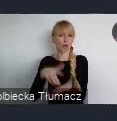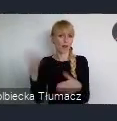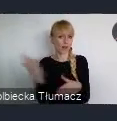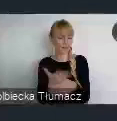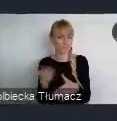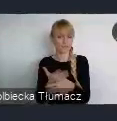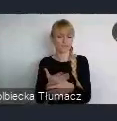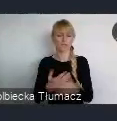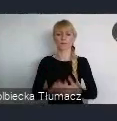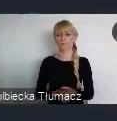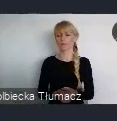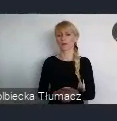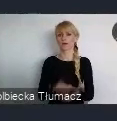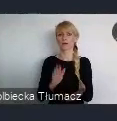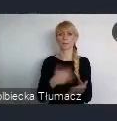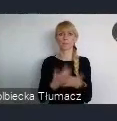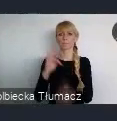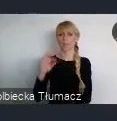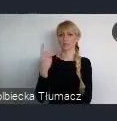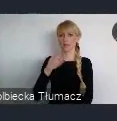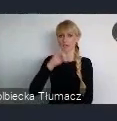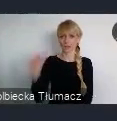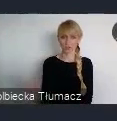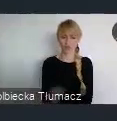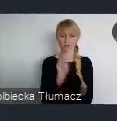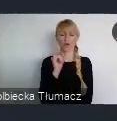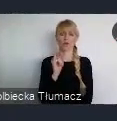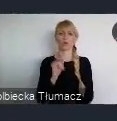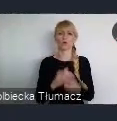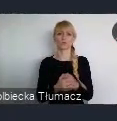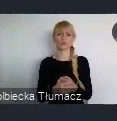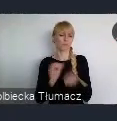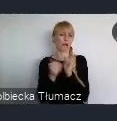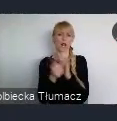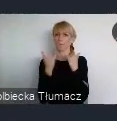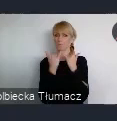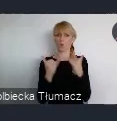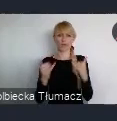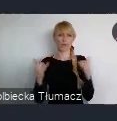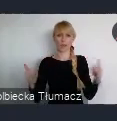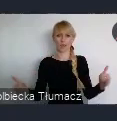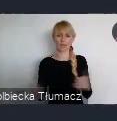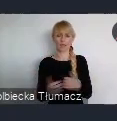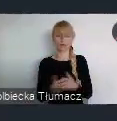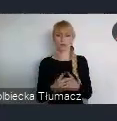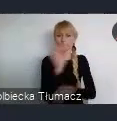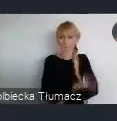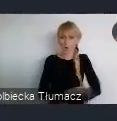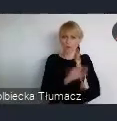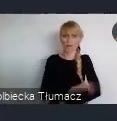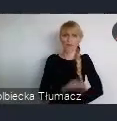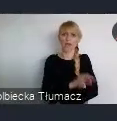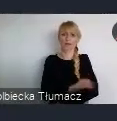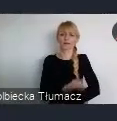takich jak np TDJ, czy inne przedsięwzięcia realizowane już przez polski biznes.